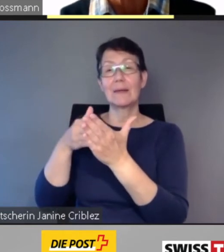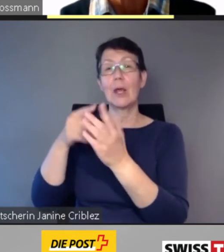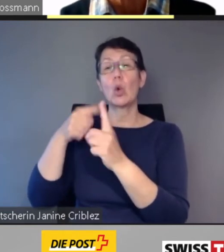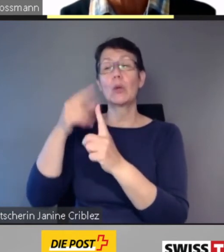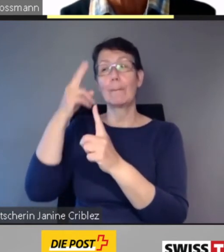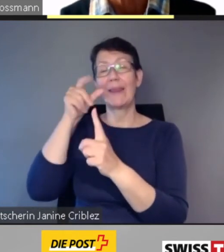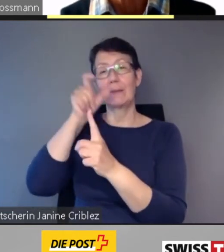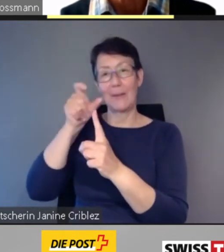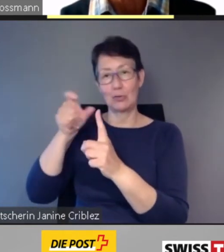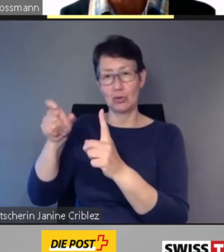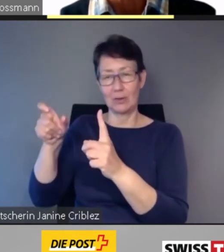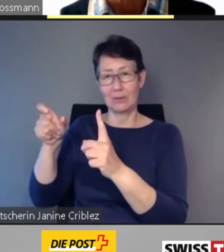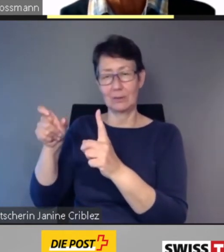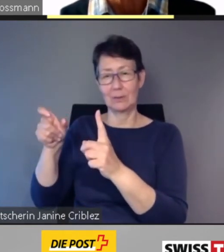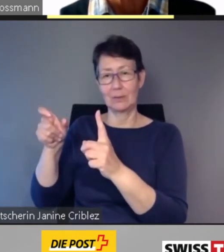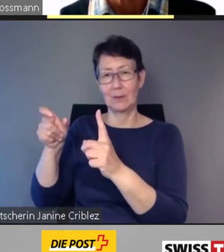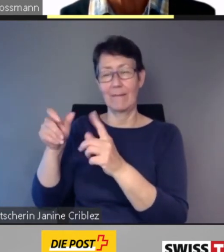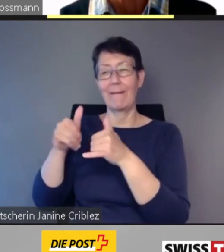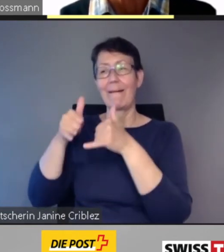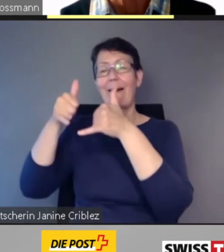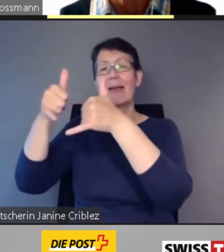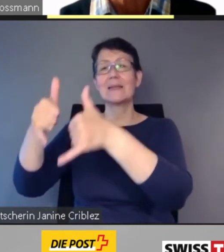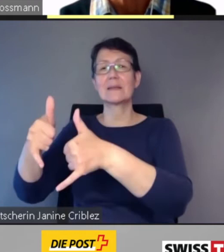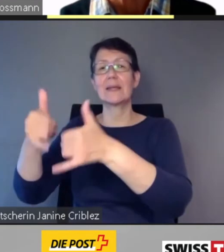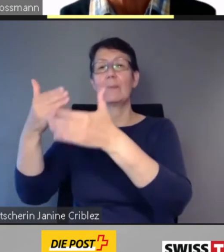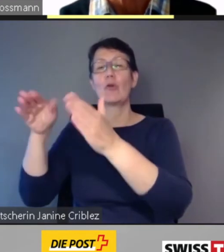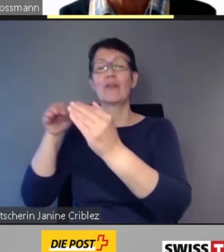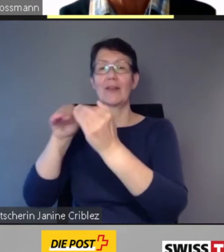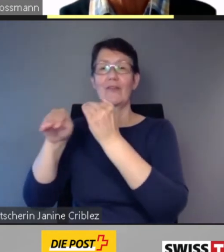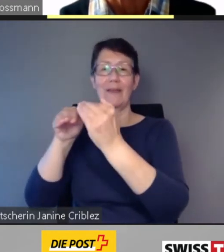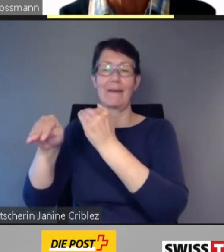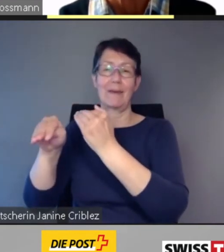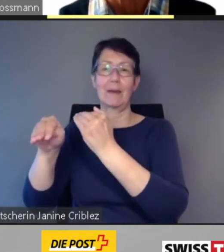das Reisen im öffentlichen Verkehr erleichtert.